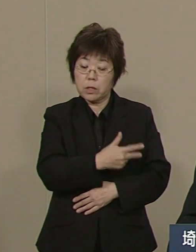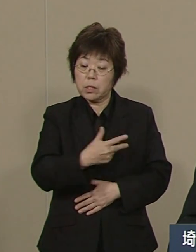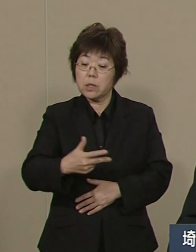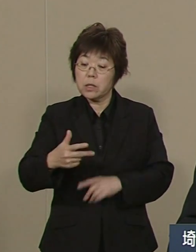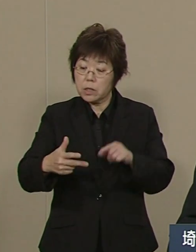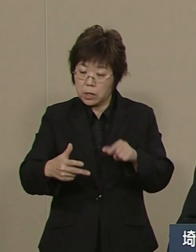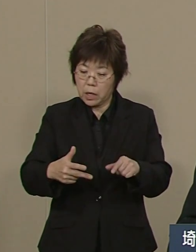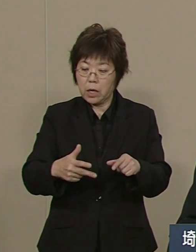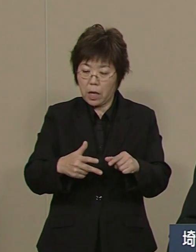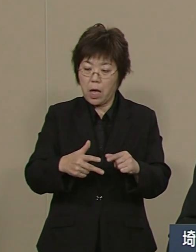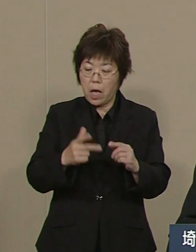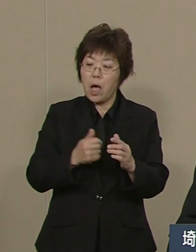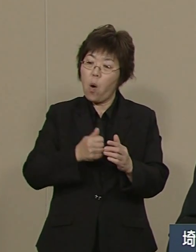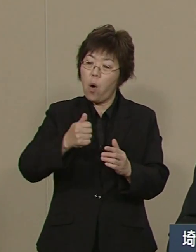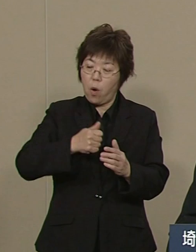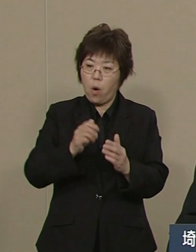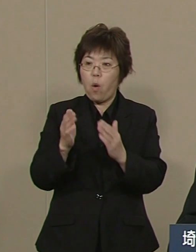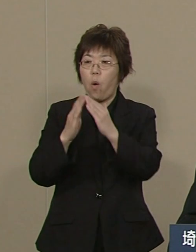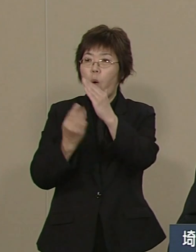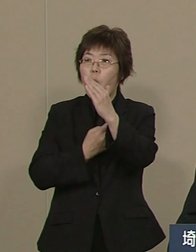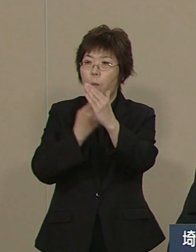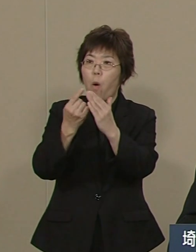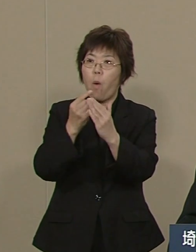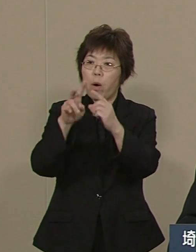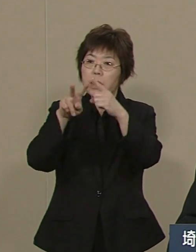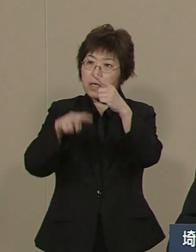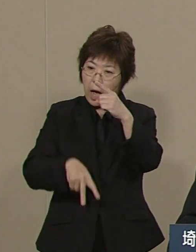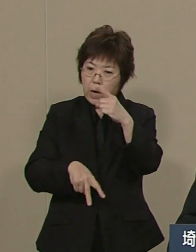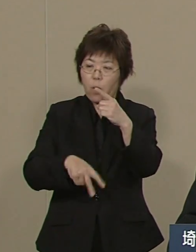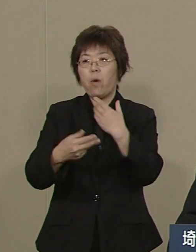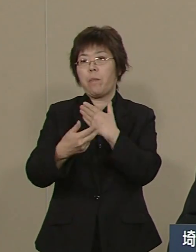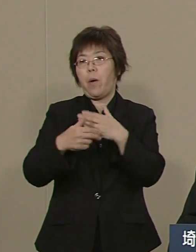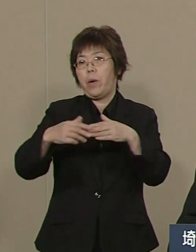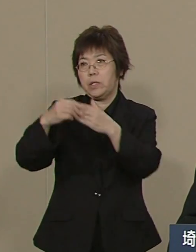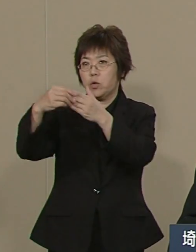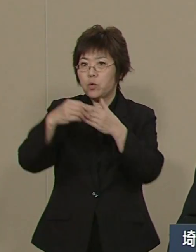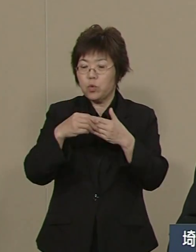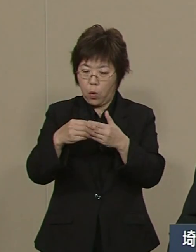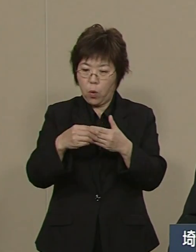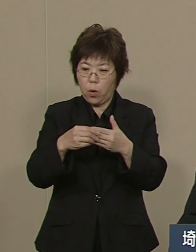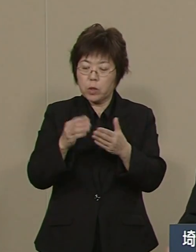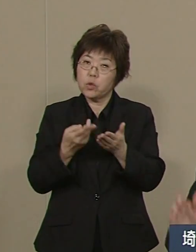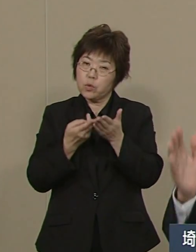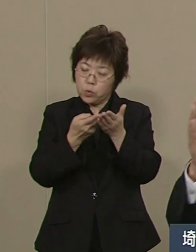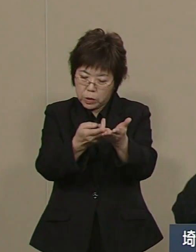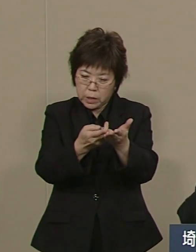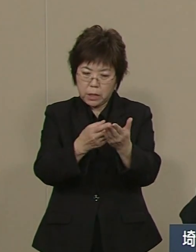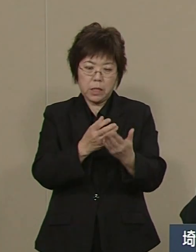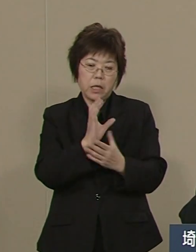通院・通所 そして 入院 救命救急・高度な医療